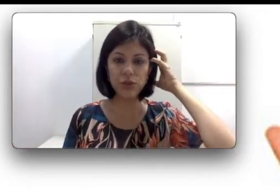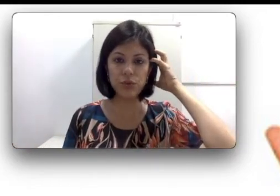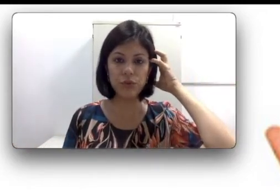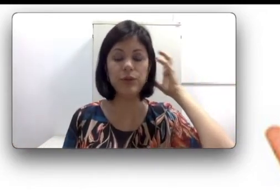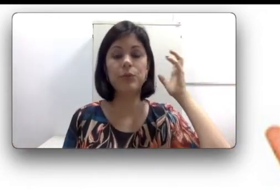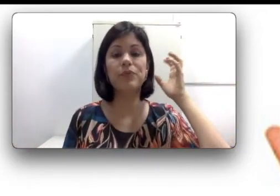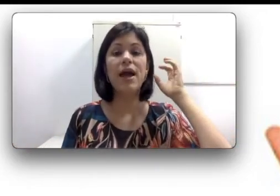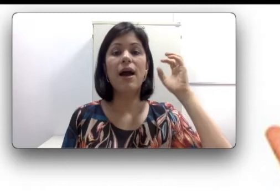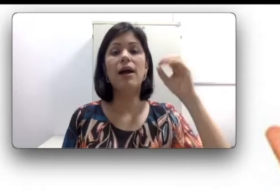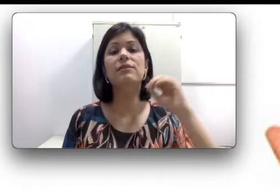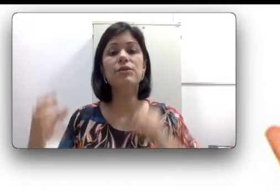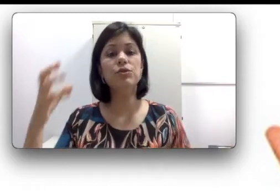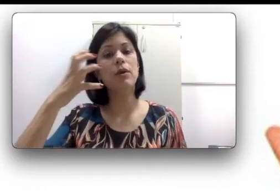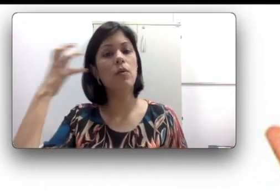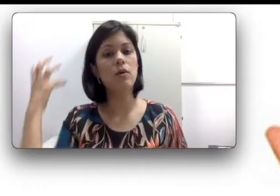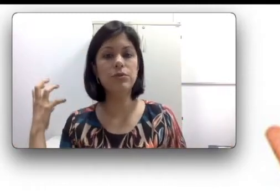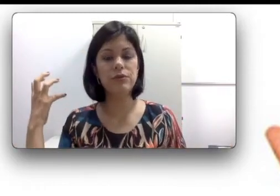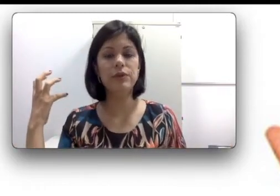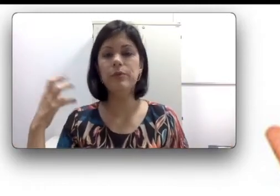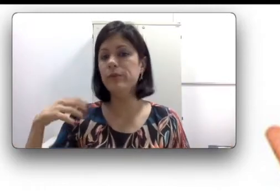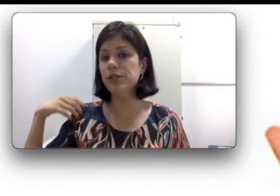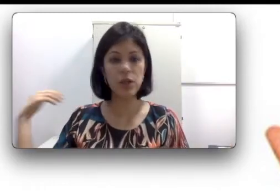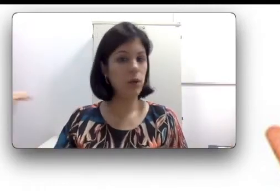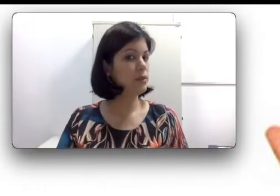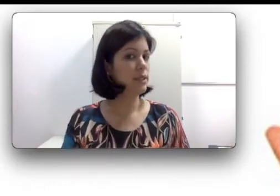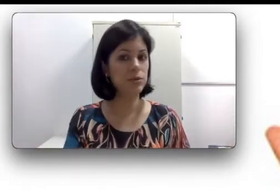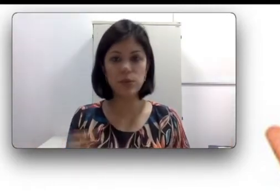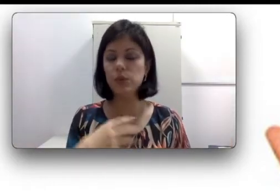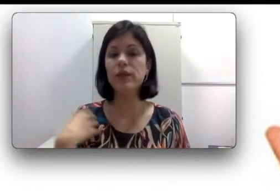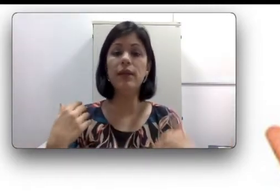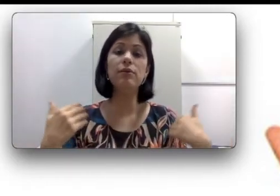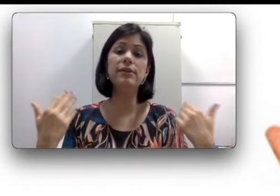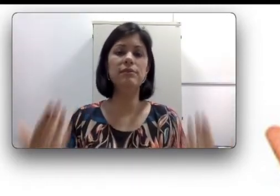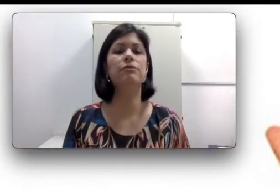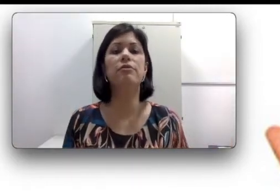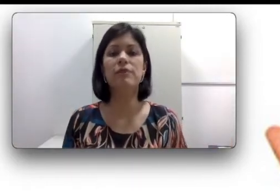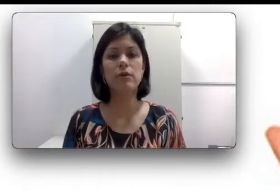um ouvido, às vezes o meu outro ouvido permite que eu ouça tudo e desenvolva a fala oral